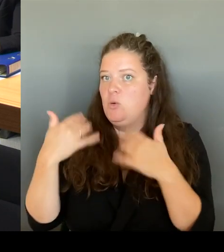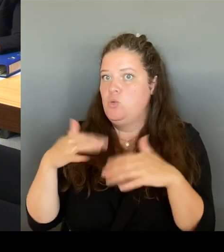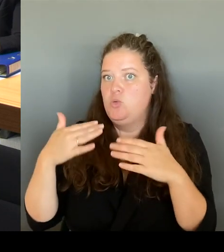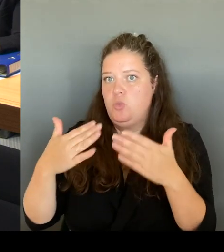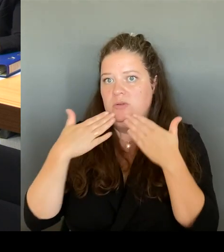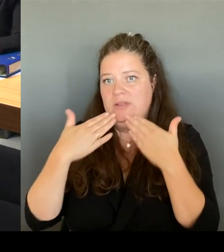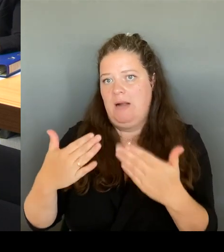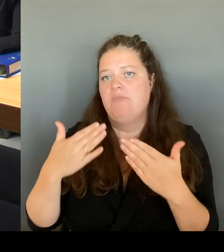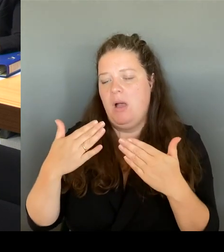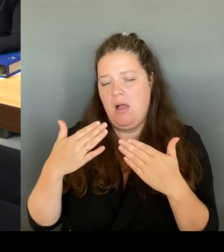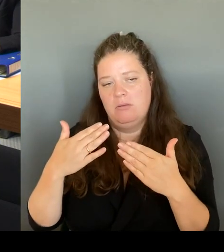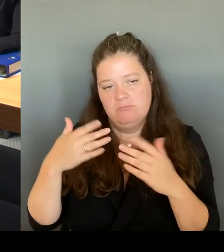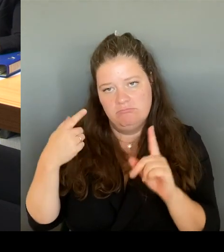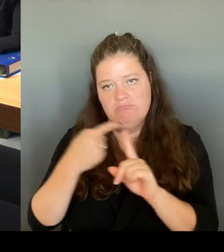Herr Wansner, danke für die Frage.